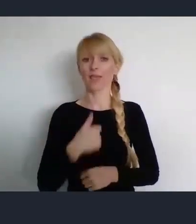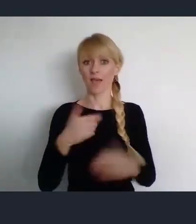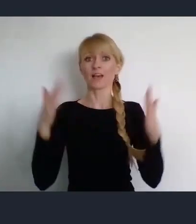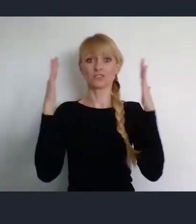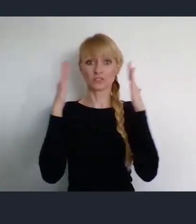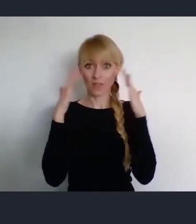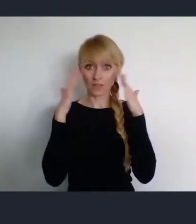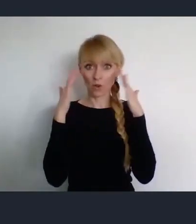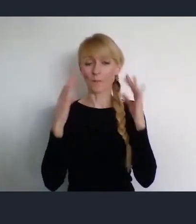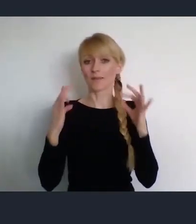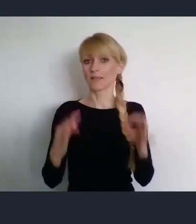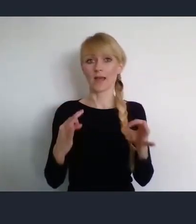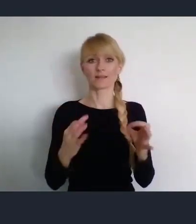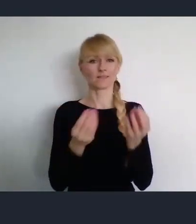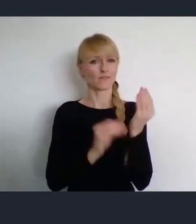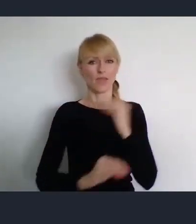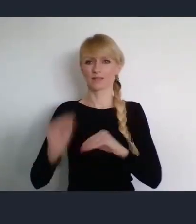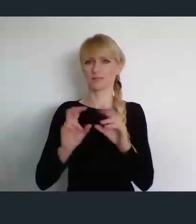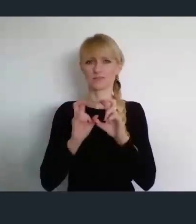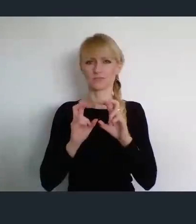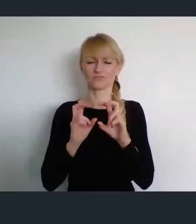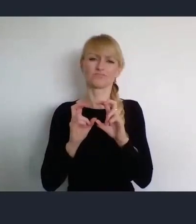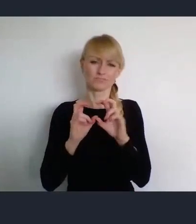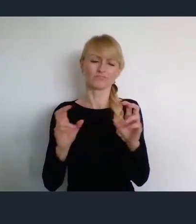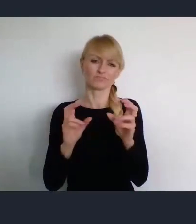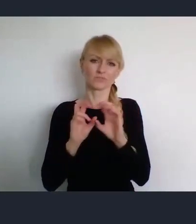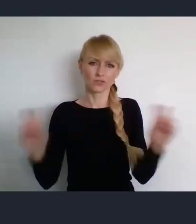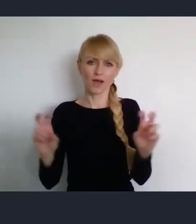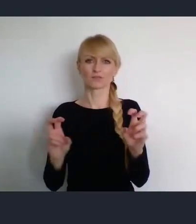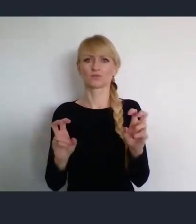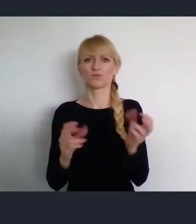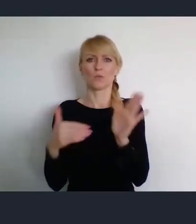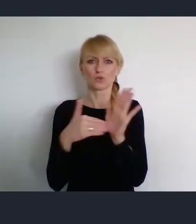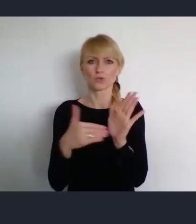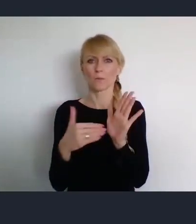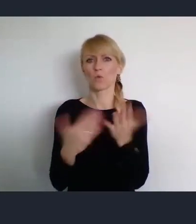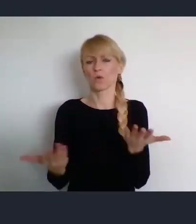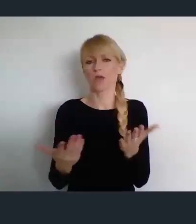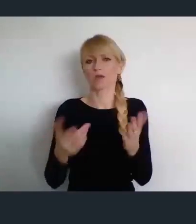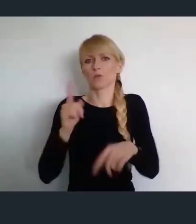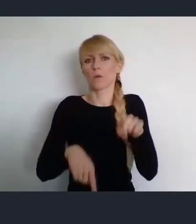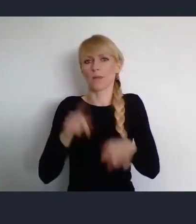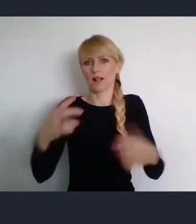zajmuję się trudnymi bieżącymi sprawami na to żeby